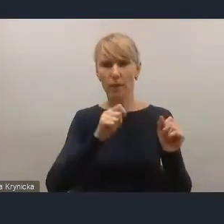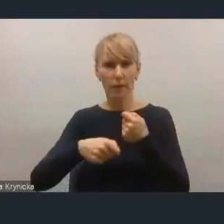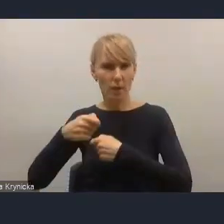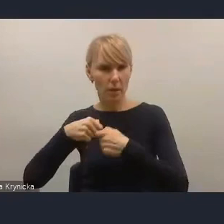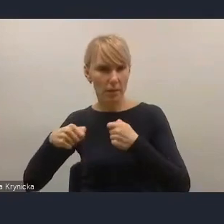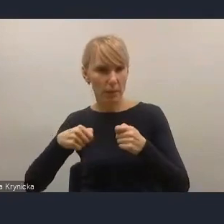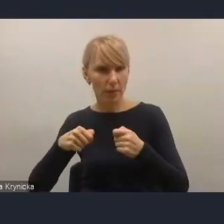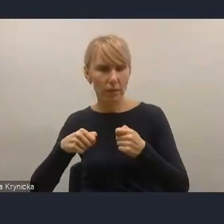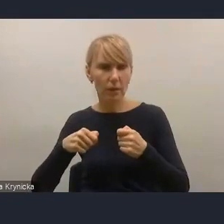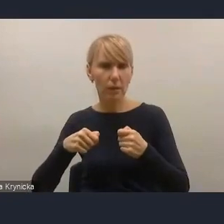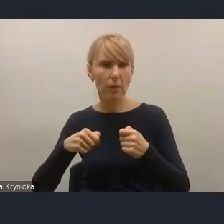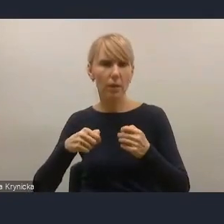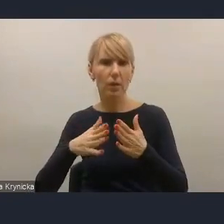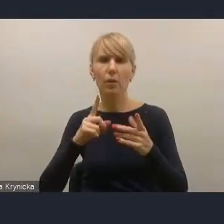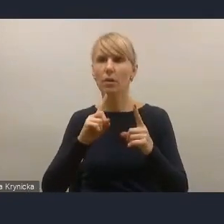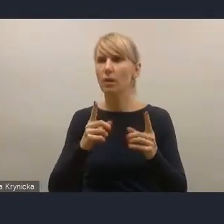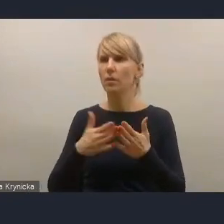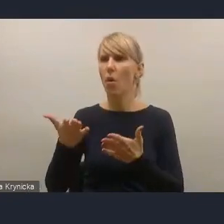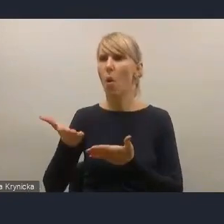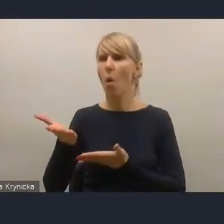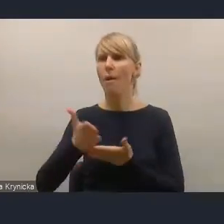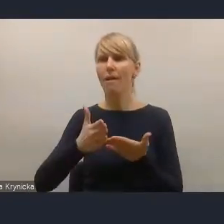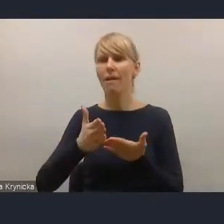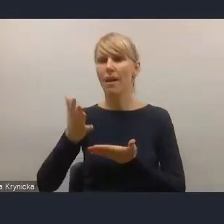do kategorii danych miast, ponieważ są to elementy,